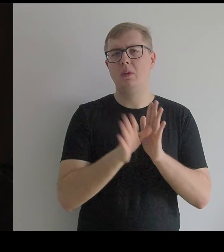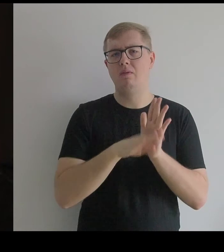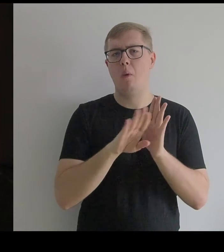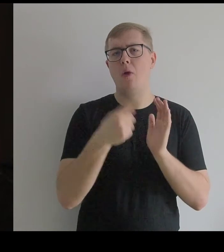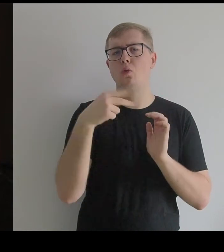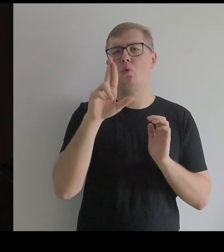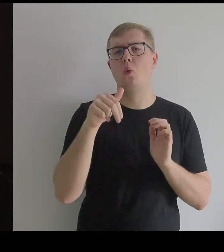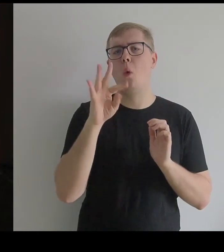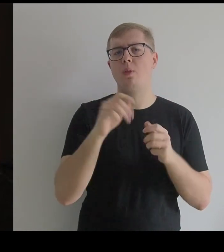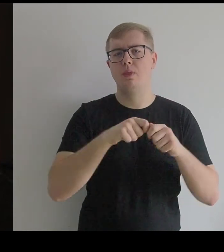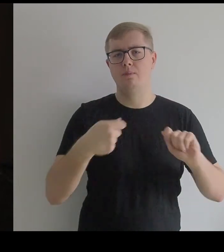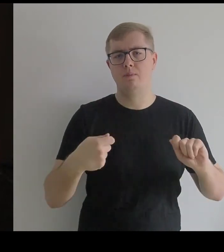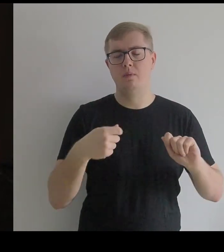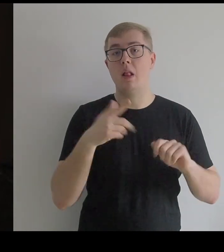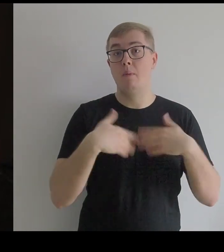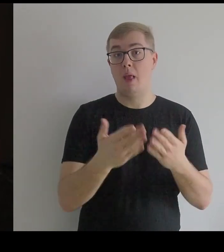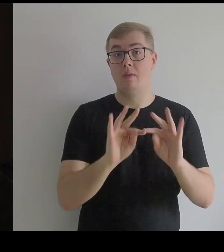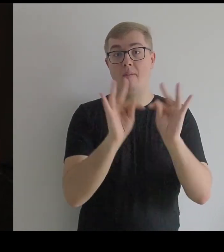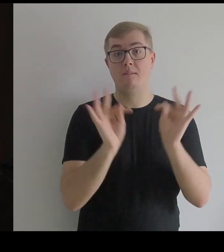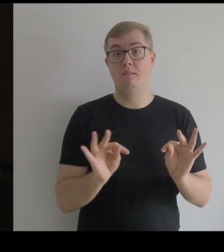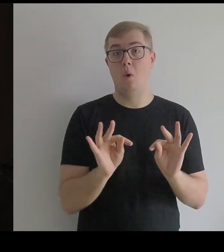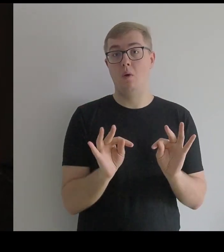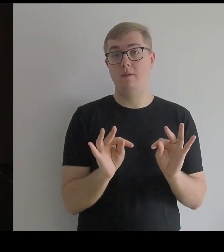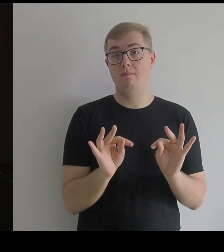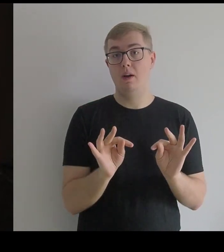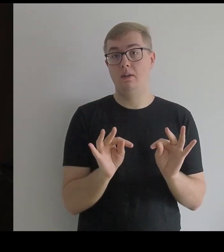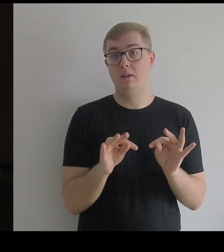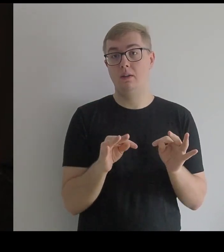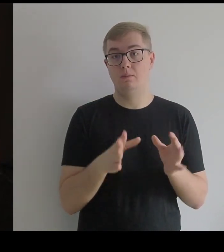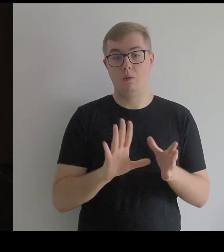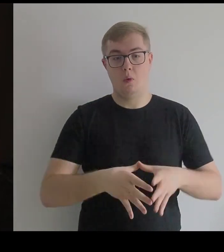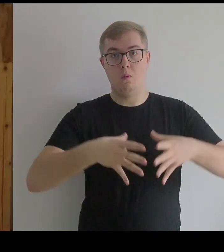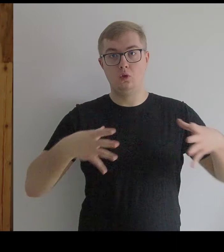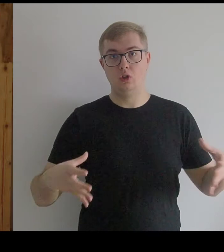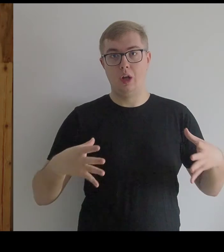ale żeby już nadać formę poszerzającą kostium.